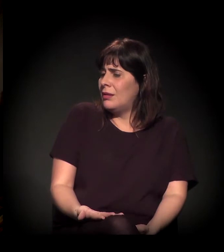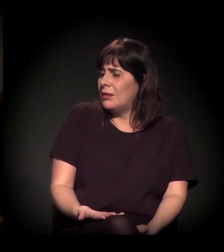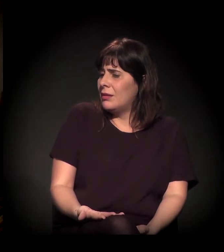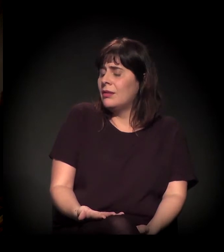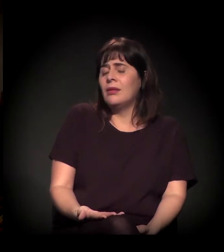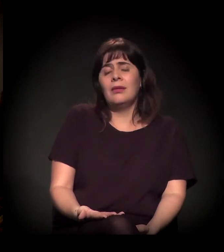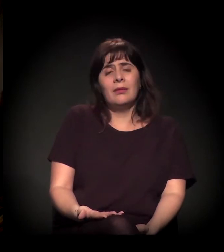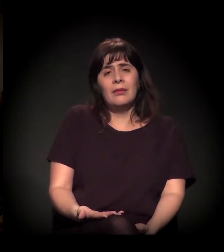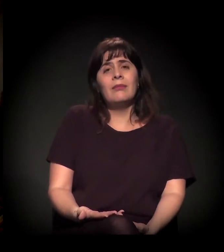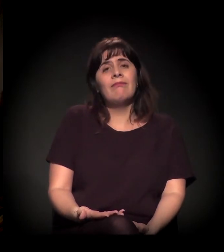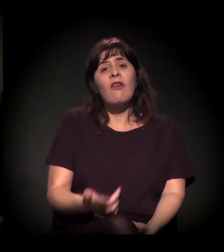Descriminalizar.